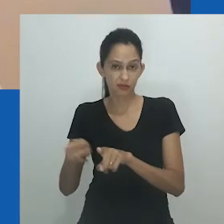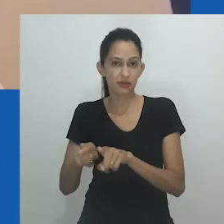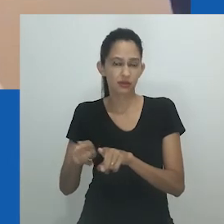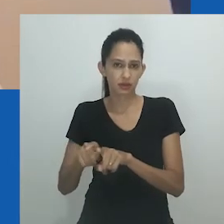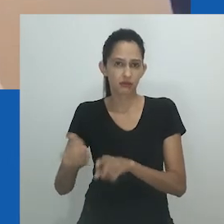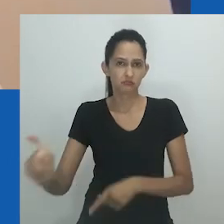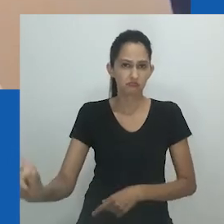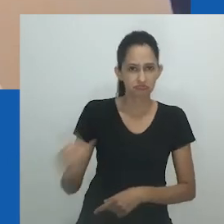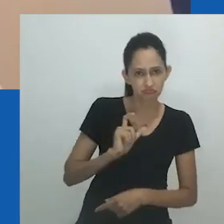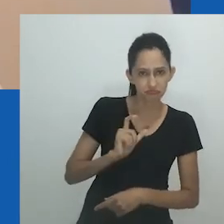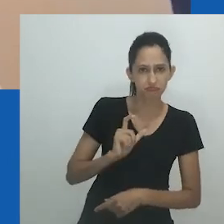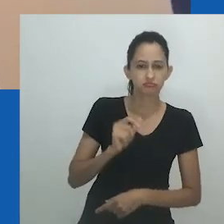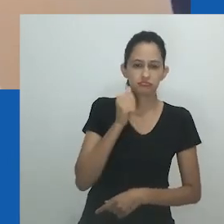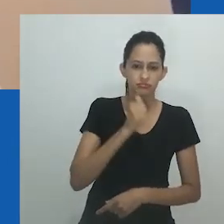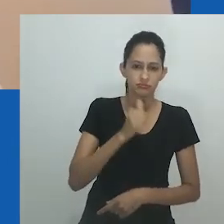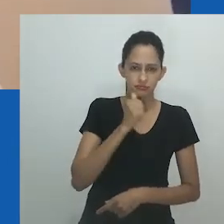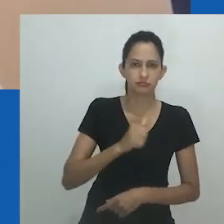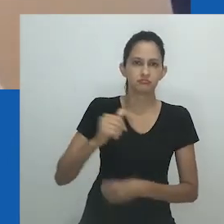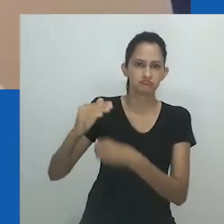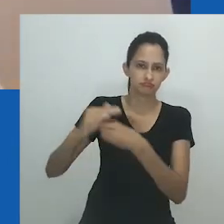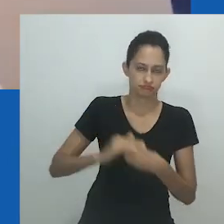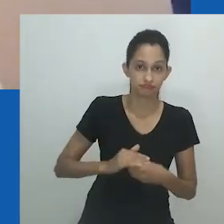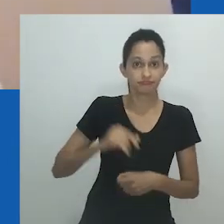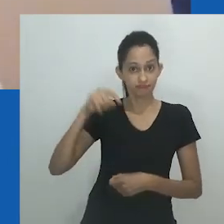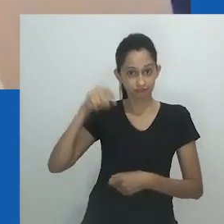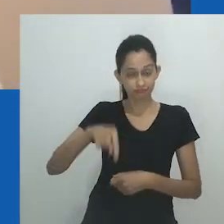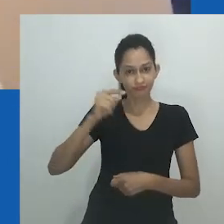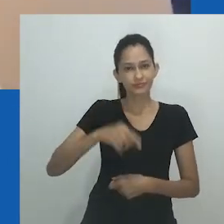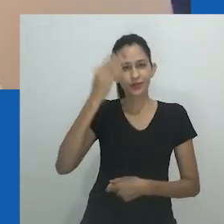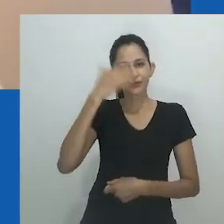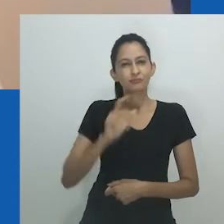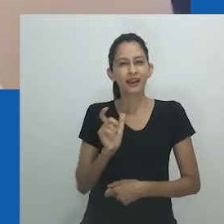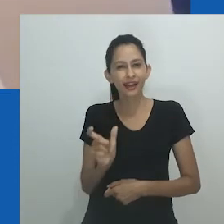revela seu profundo desprezo por ela e sua falta de educação”, fim da citação.